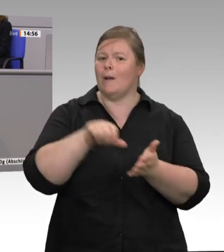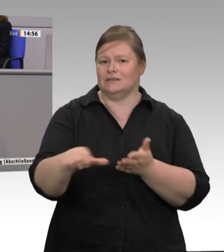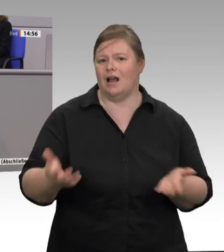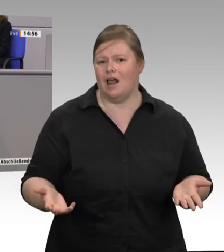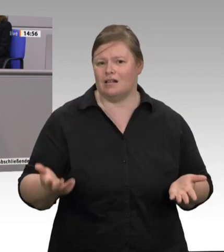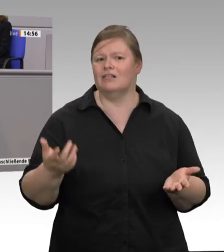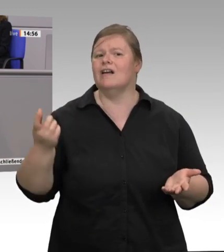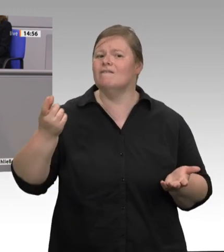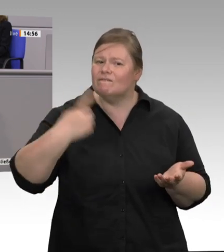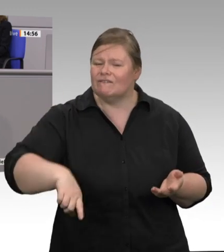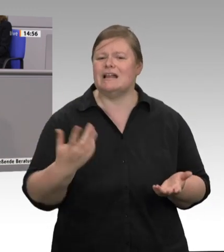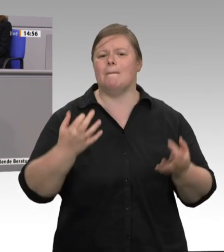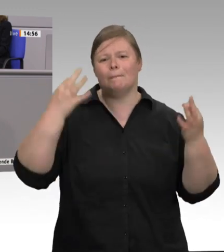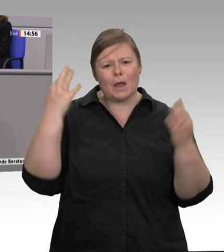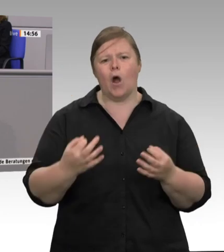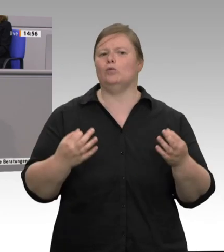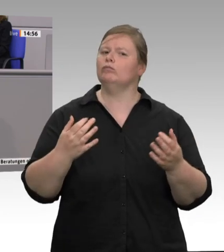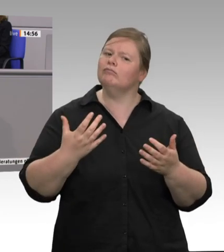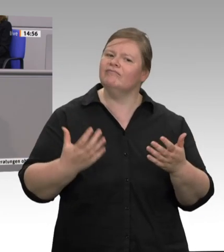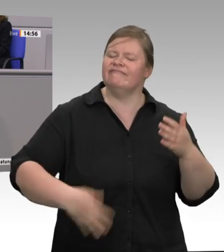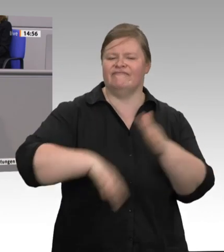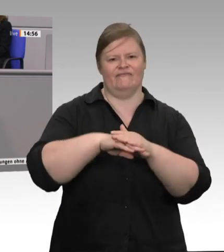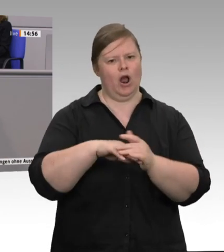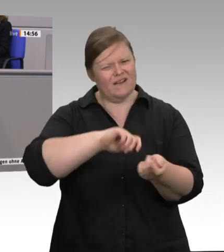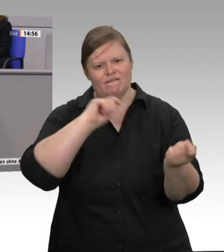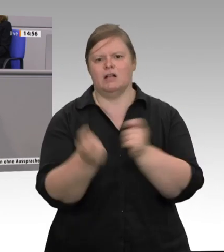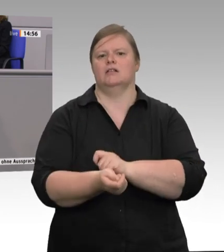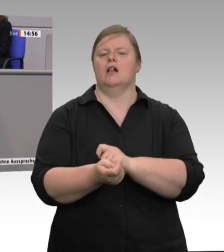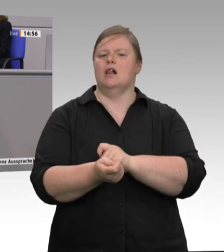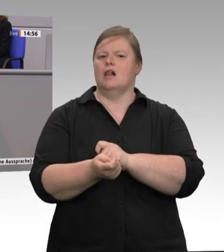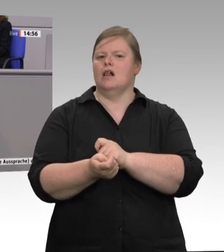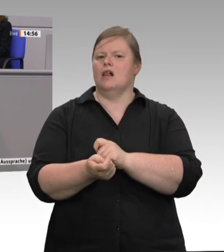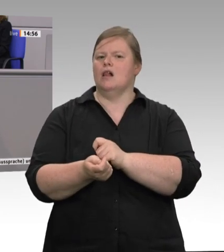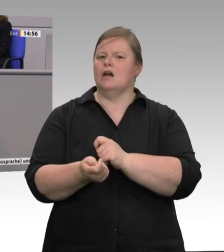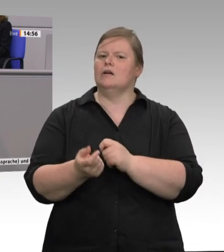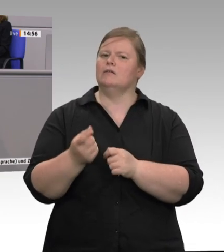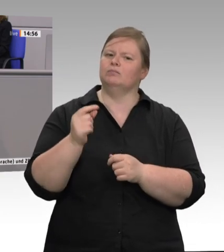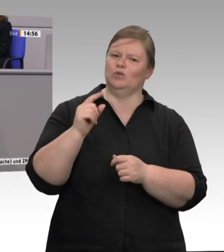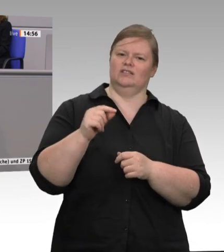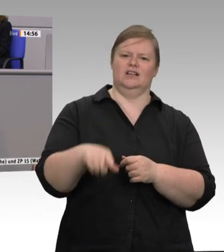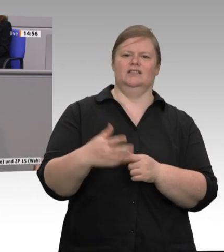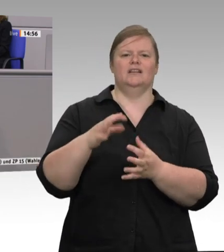das „Schneller, höher, weiter“, an das sich so viele in der Branche klammern, endlich beenden.